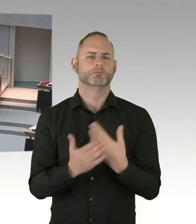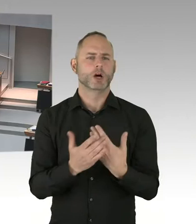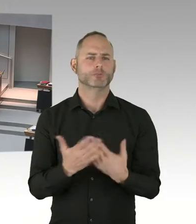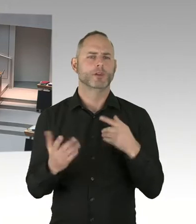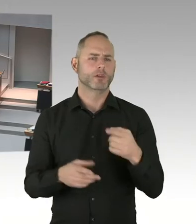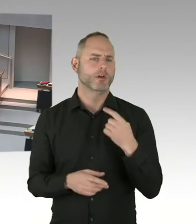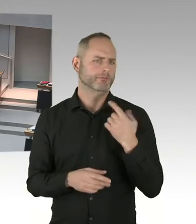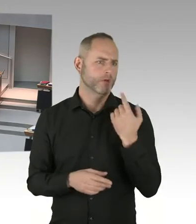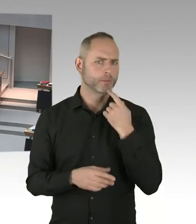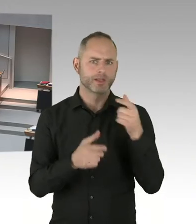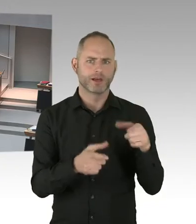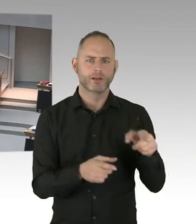(Präsidium) Frau Senatorin, bitte, Sie haben das Wort.